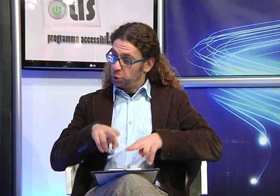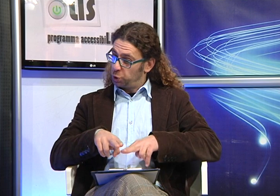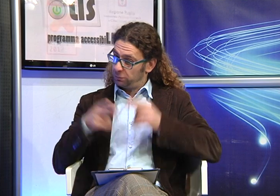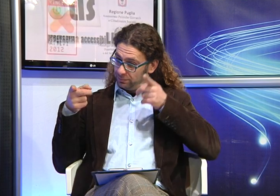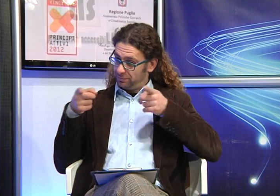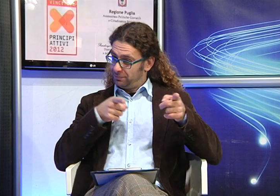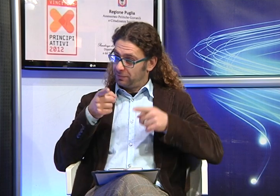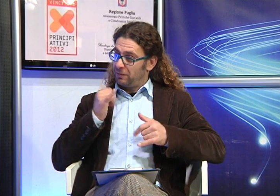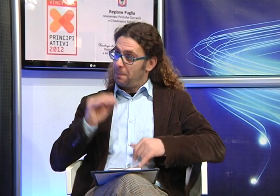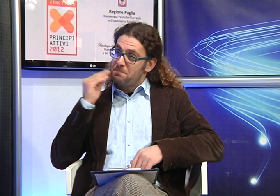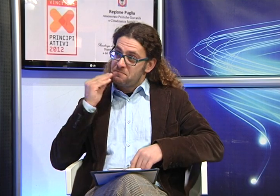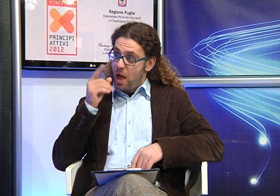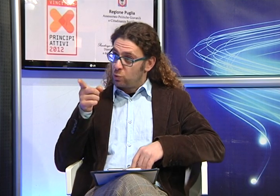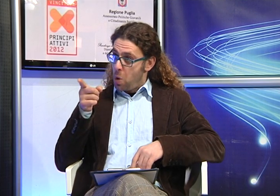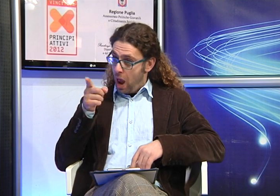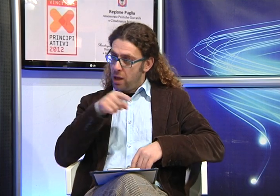Quando hai scoperto la sordità di Manuela,